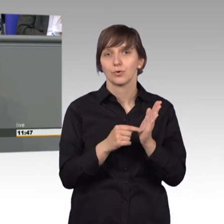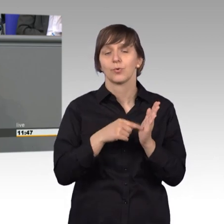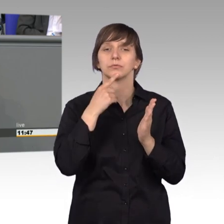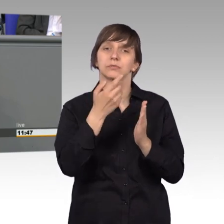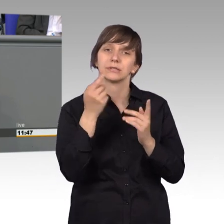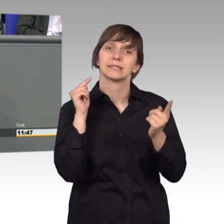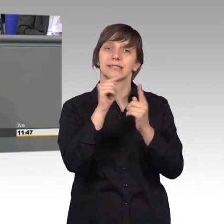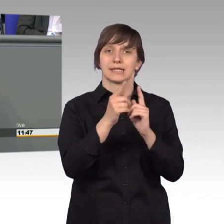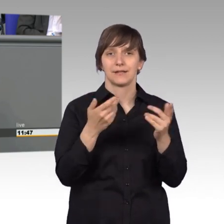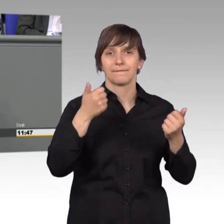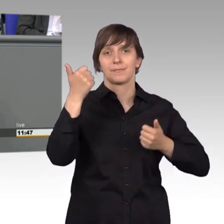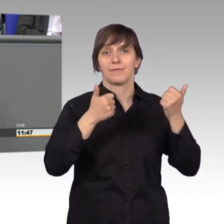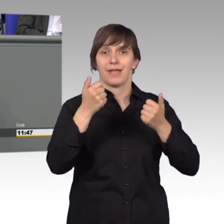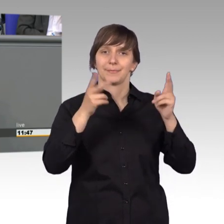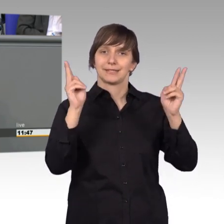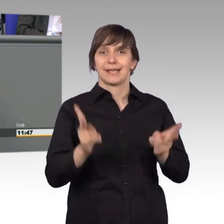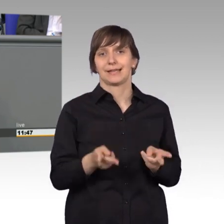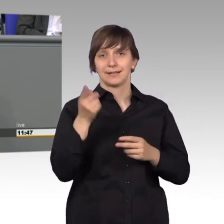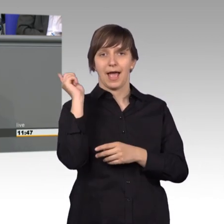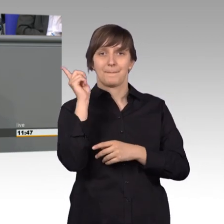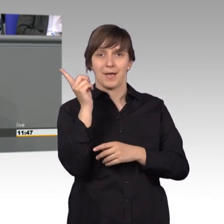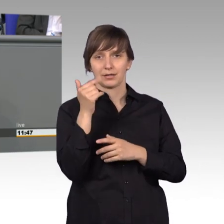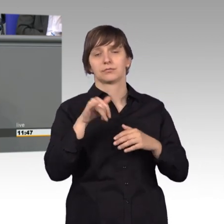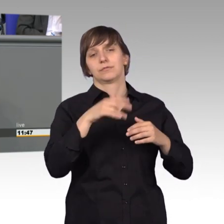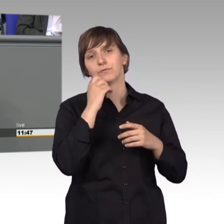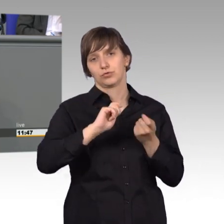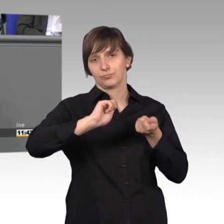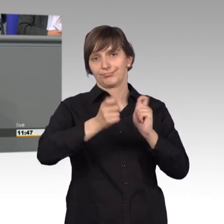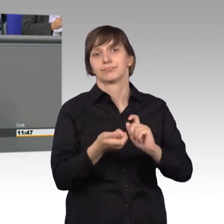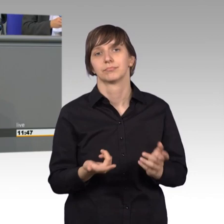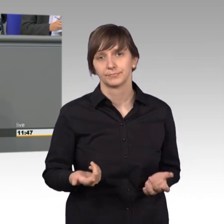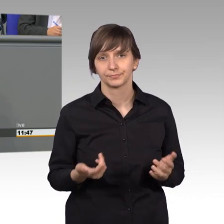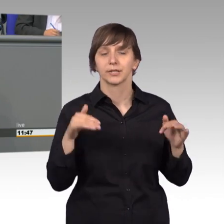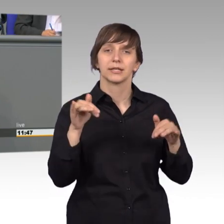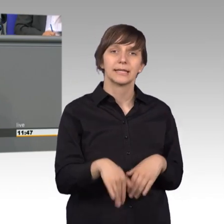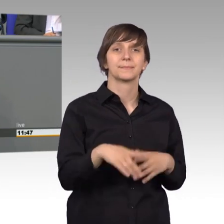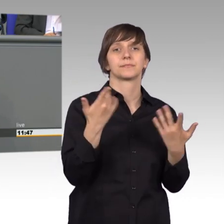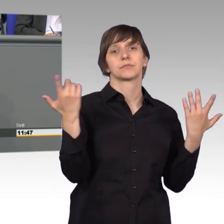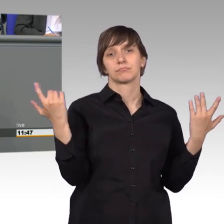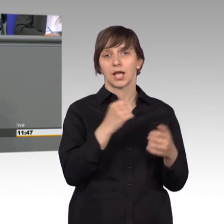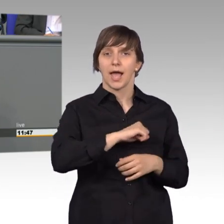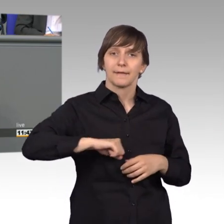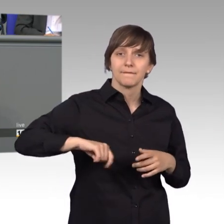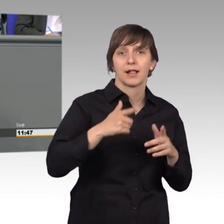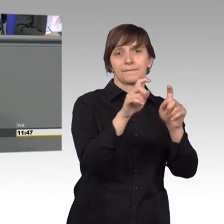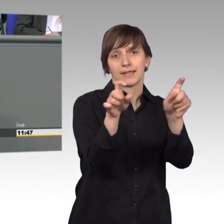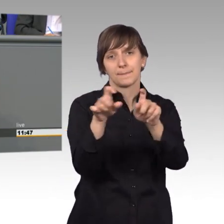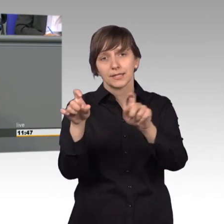wettbewerbsrechtlichen Abmahnwesens gefordert wird, einige unseriöse Kanzleien und Abmahnvereine nutzen die